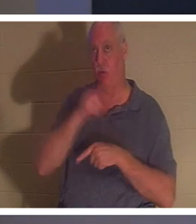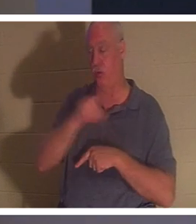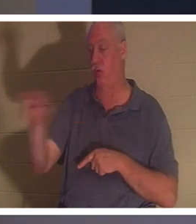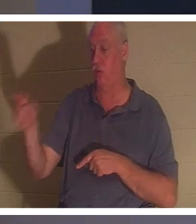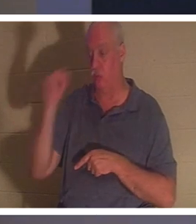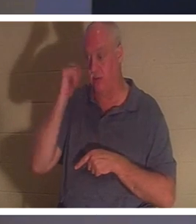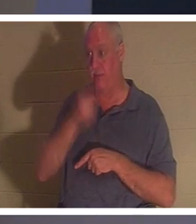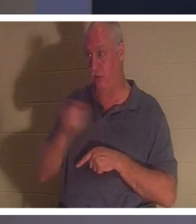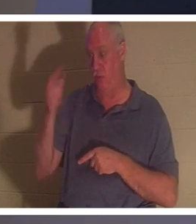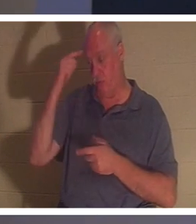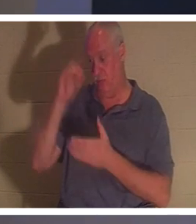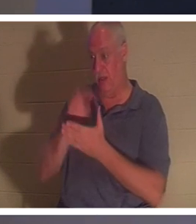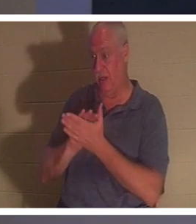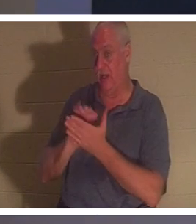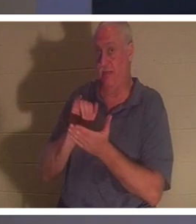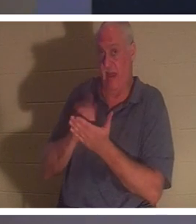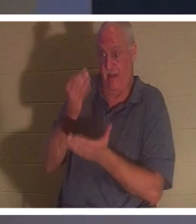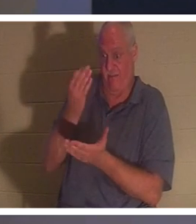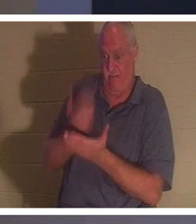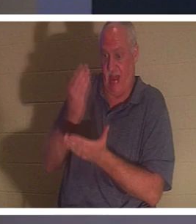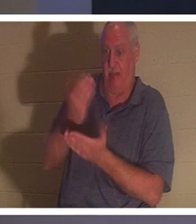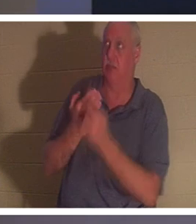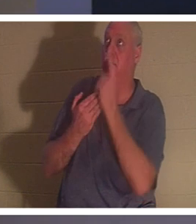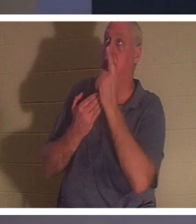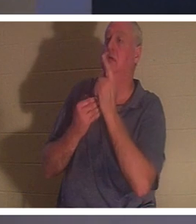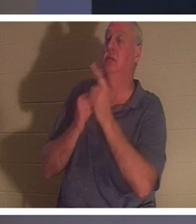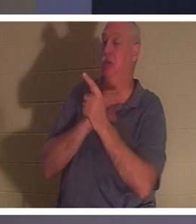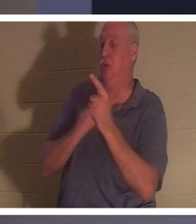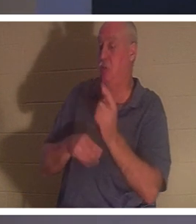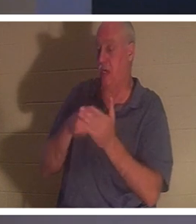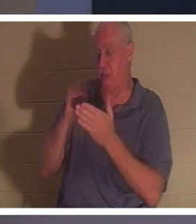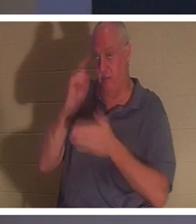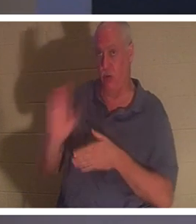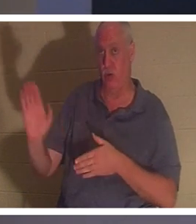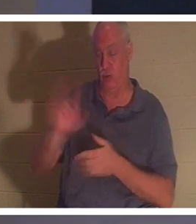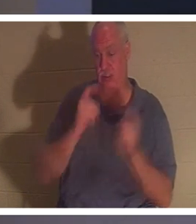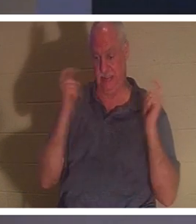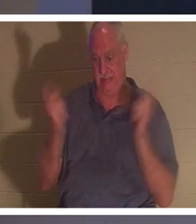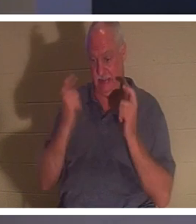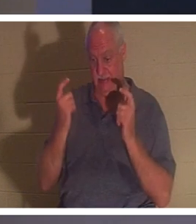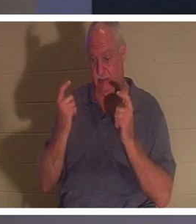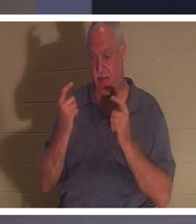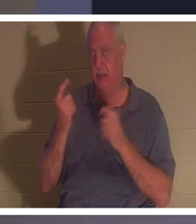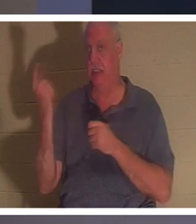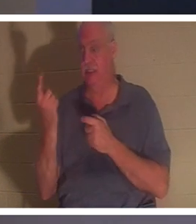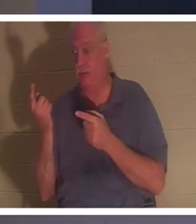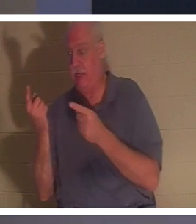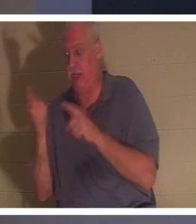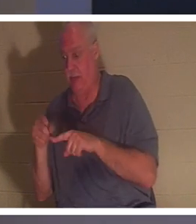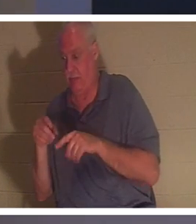genau an die Tatsache glauben, dass Christus für Ihre Sünden bezahlt hat, dann passiert etwas in Ihrem Geist.